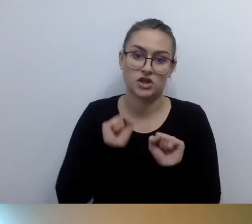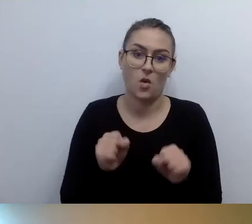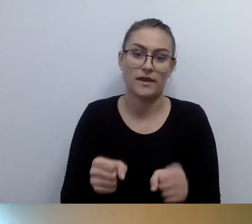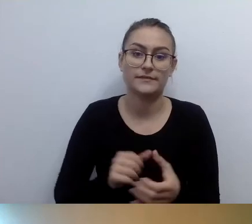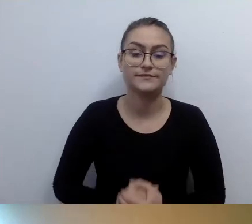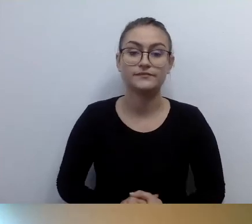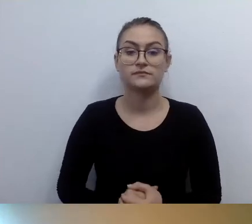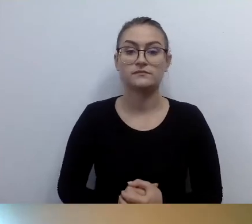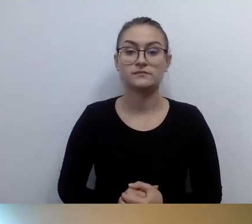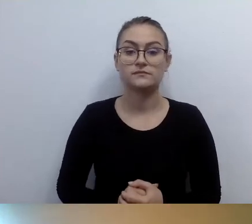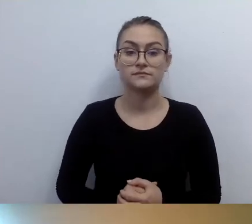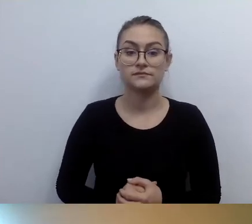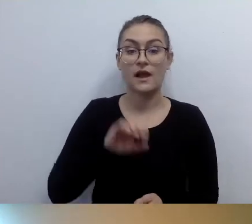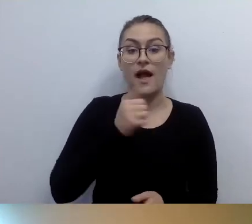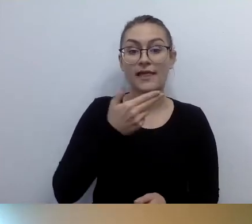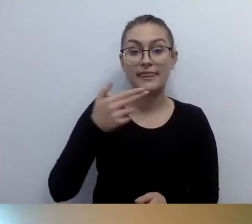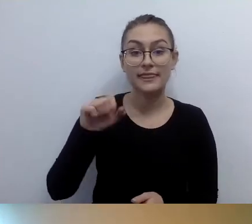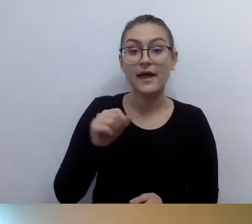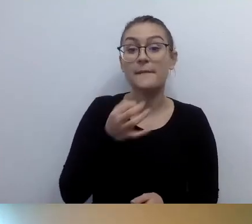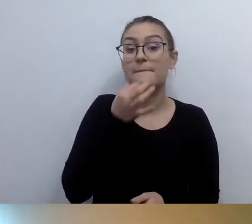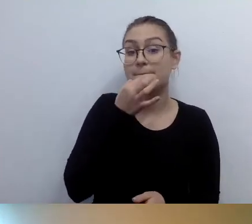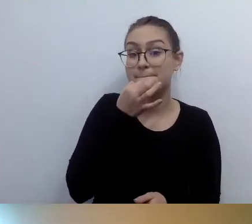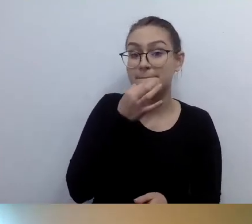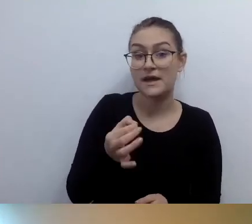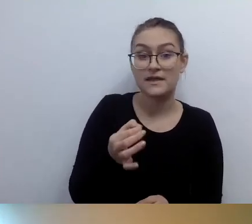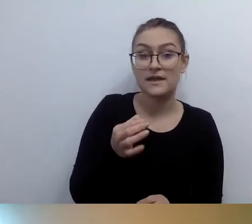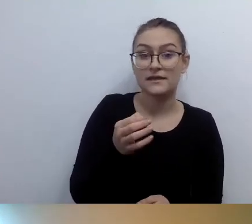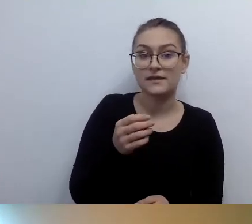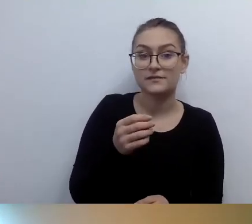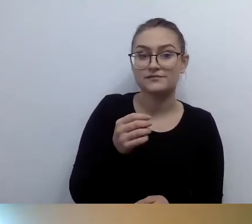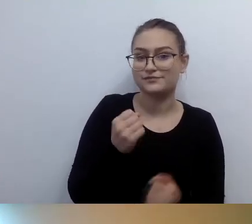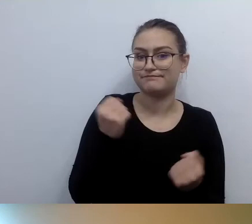MAŁGORZATA: Anna pyta nas o bardzo ważną rzecz. Zostawię ją na koniec, jeśli pozwolisz.